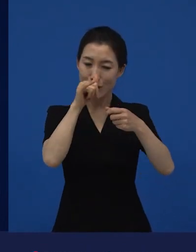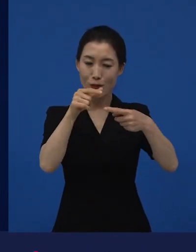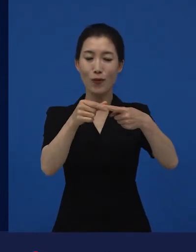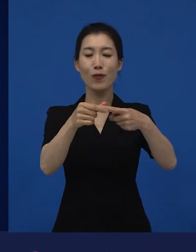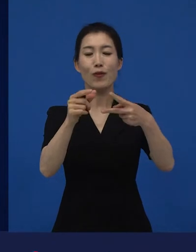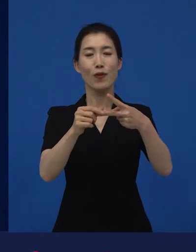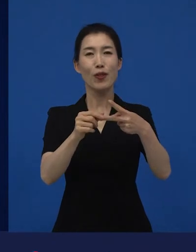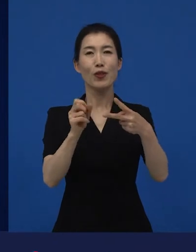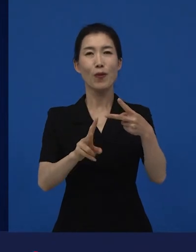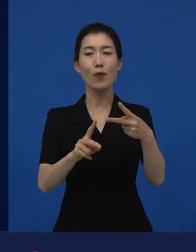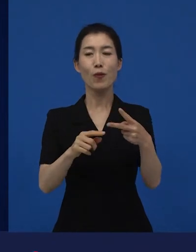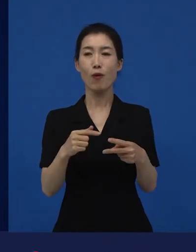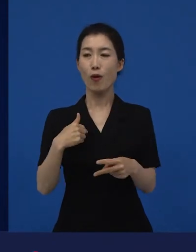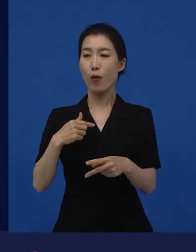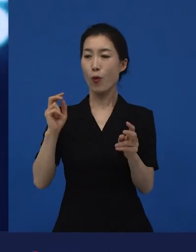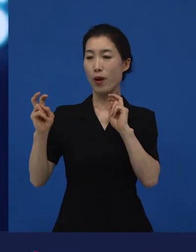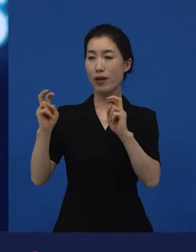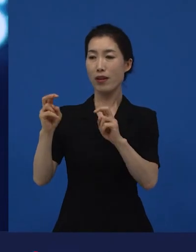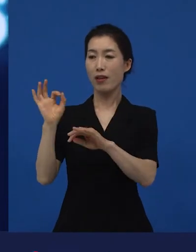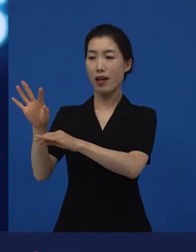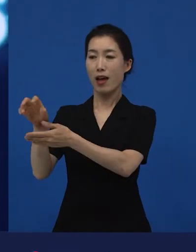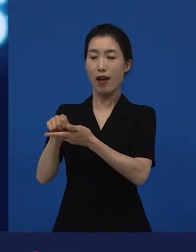그리고 저희 영화가